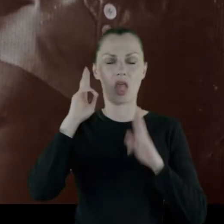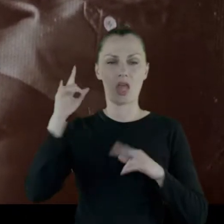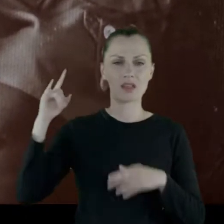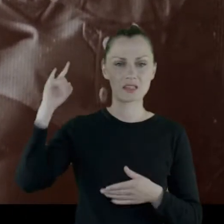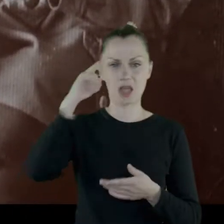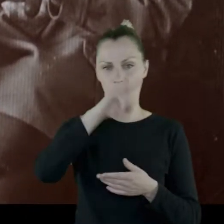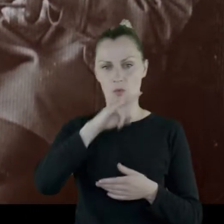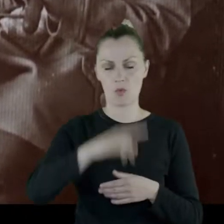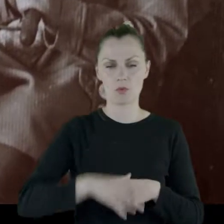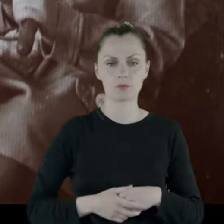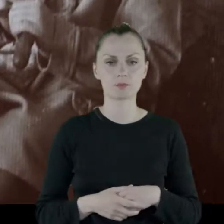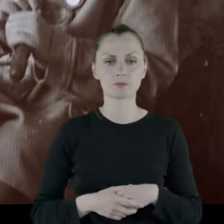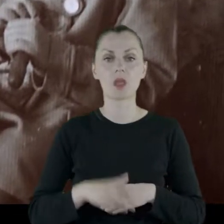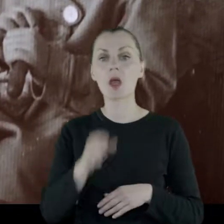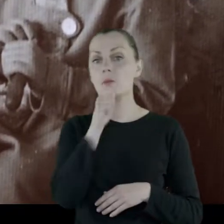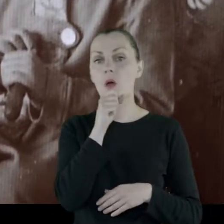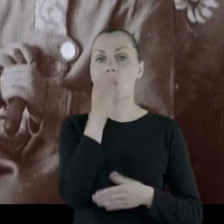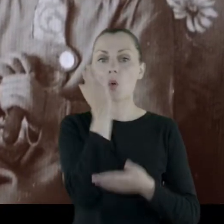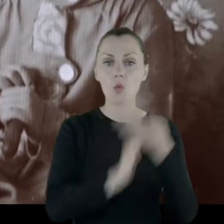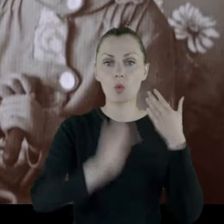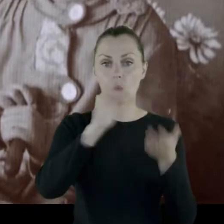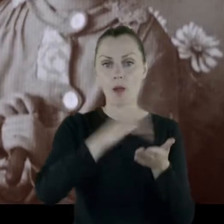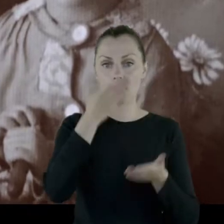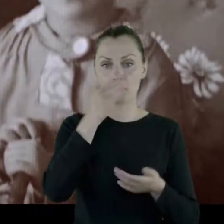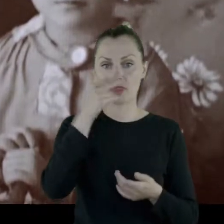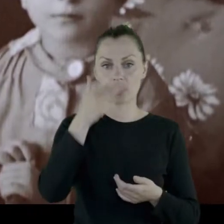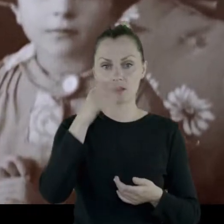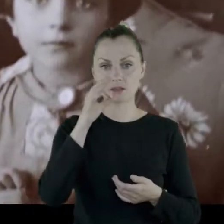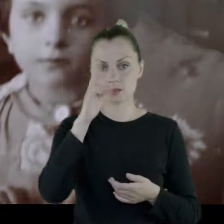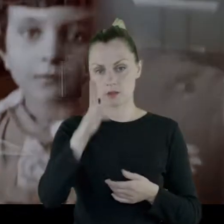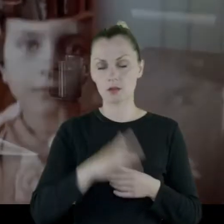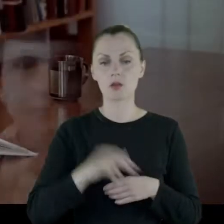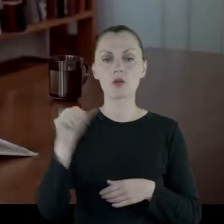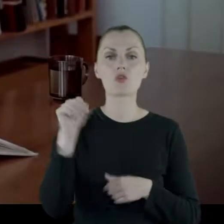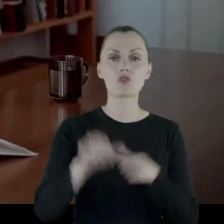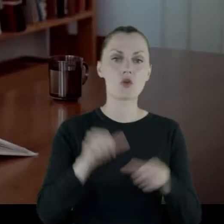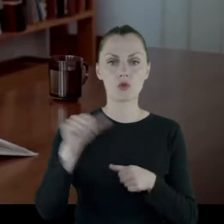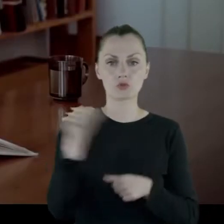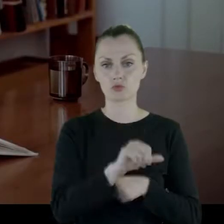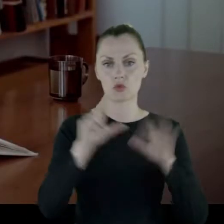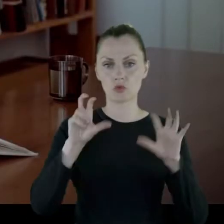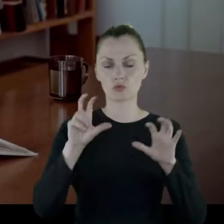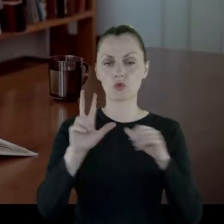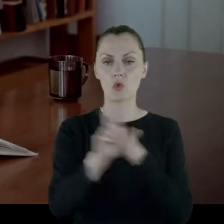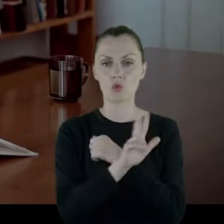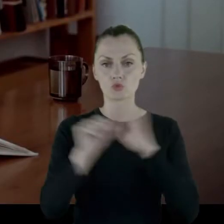Babcia urodzona była w Mińsku w roku 1886.